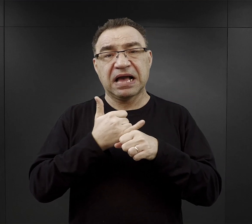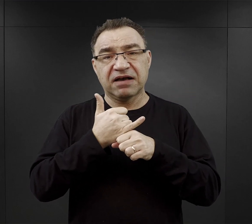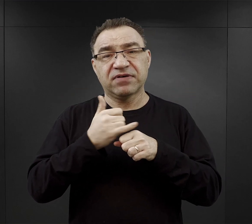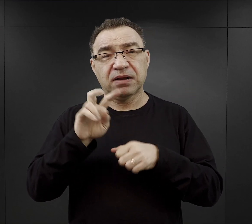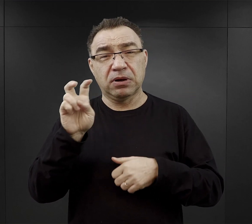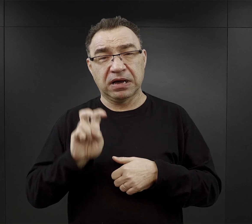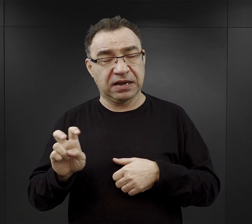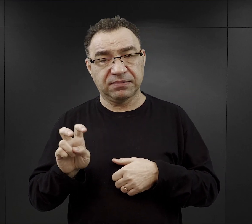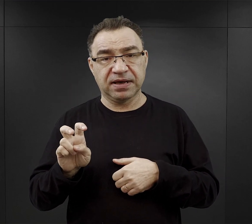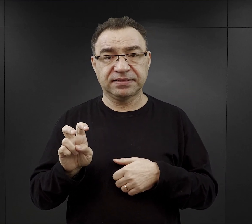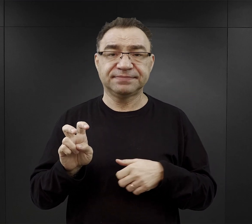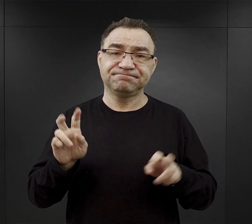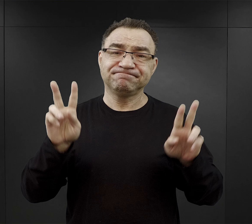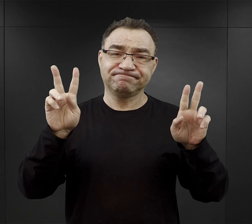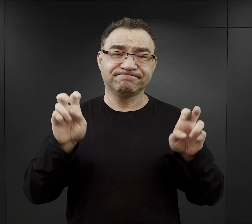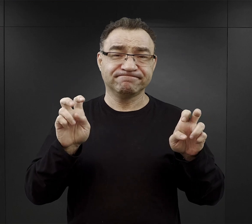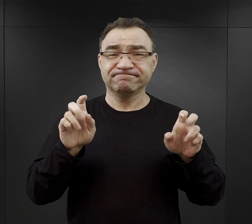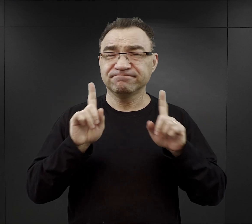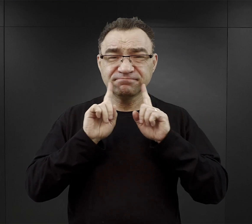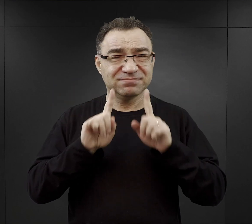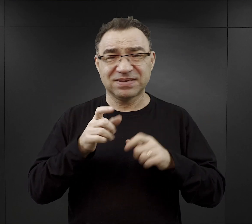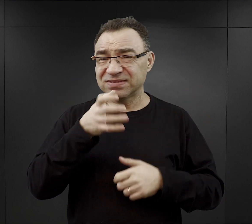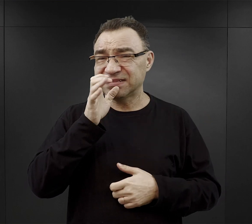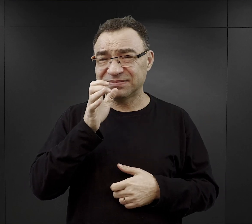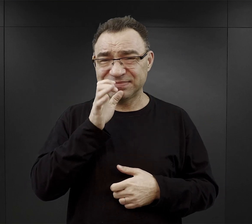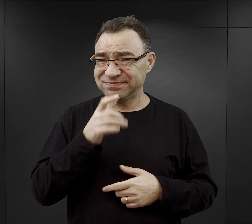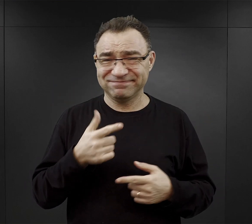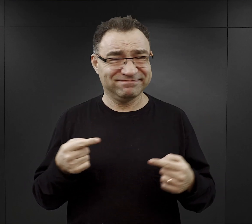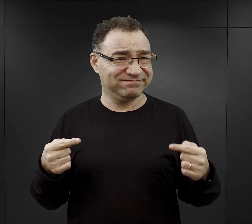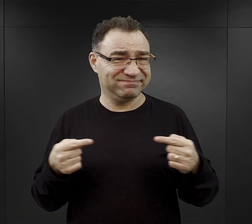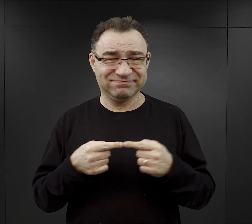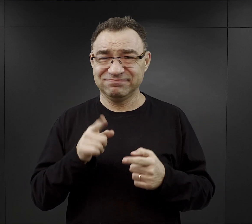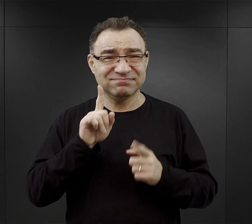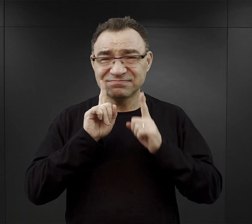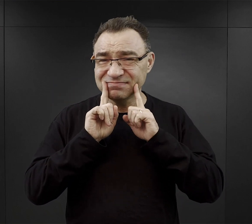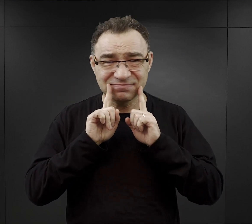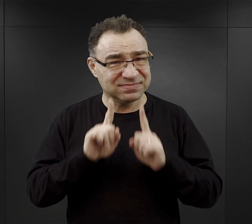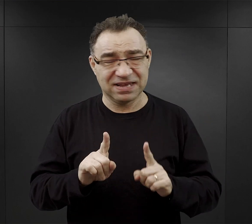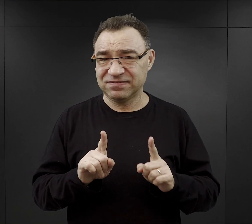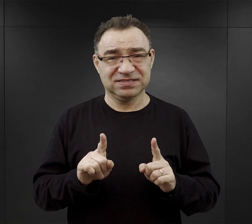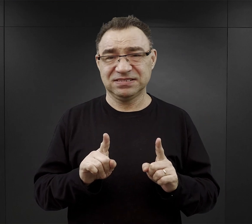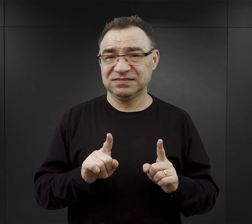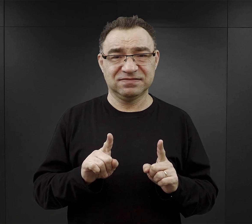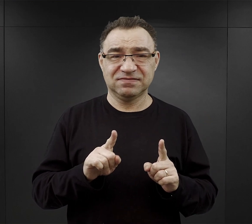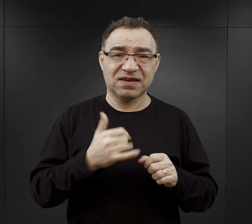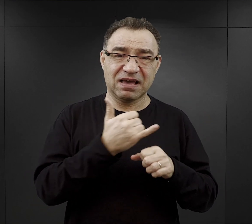dlatego, że te napoje nie mają nic wspólnego, z tymi napojami, z którymi one nam się kojarzą.